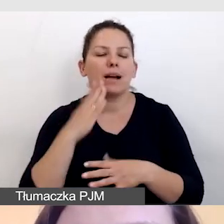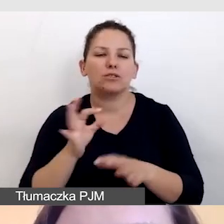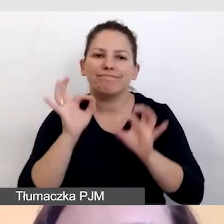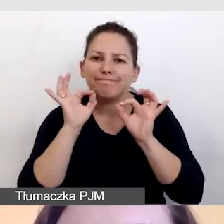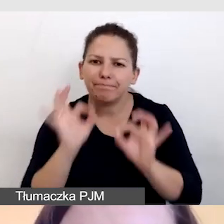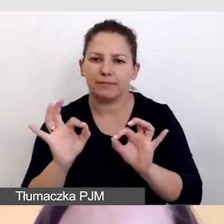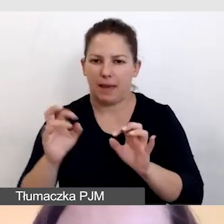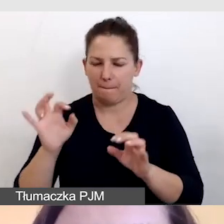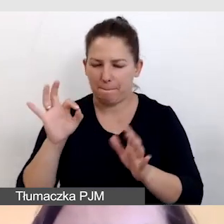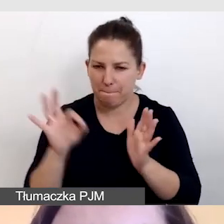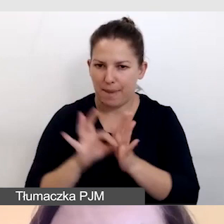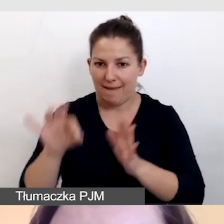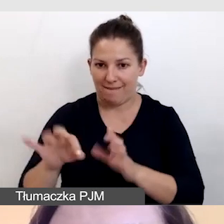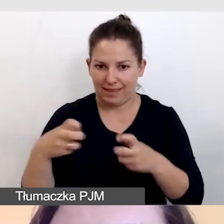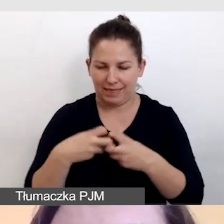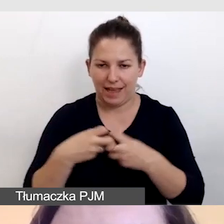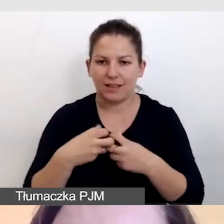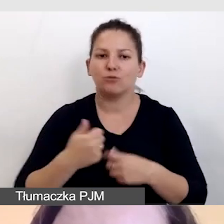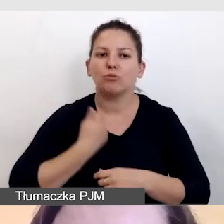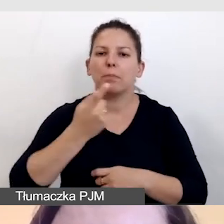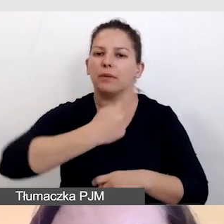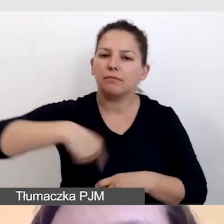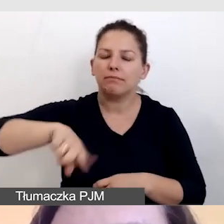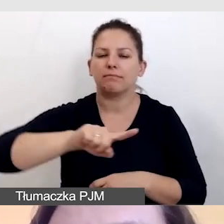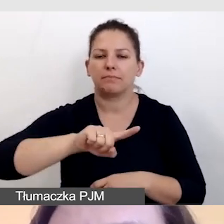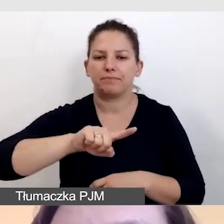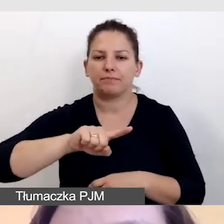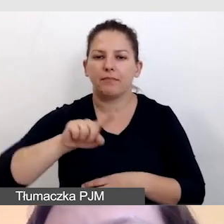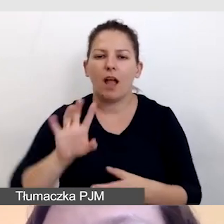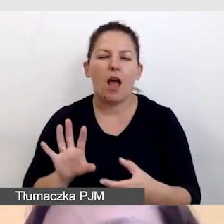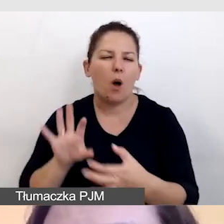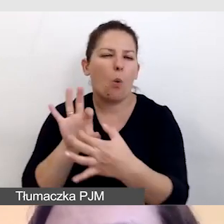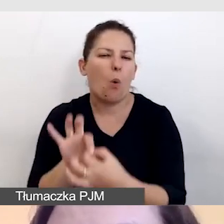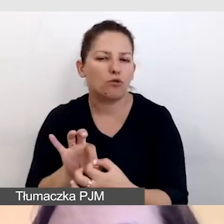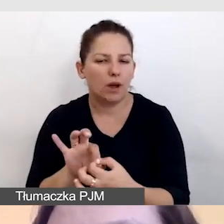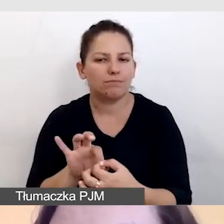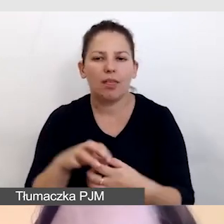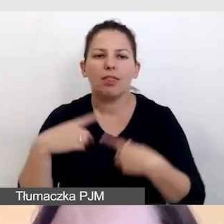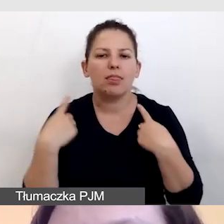by nasze łącze nie spowodowało nam niespodzianki,